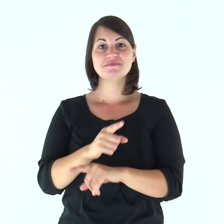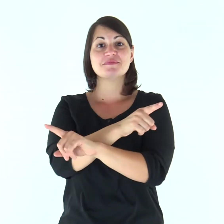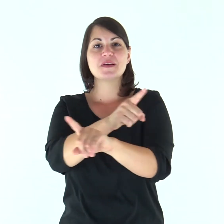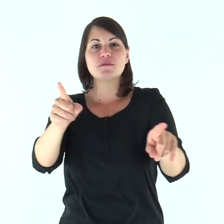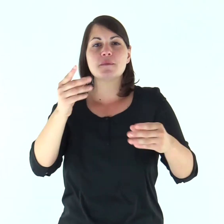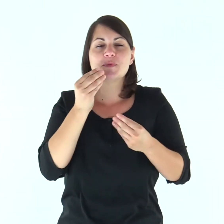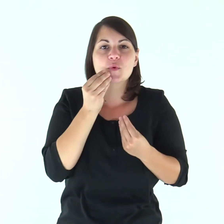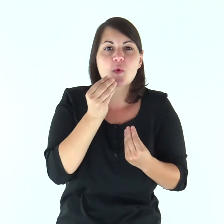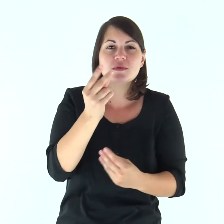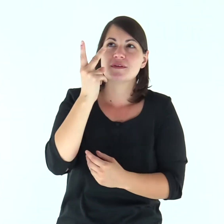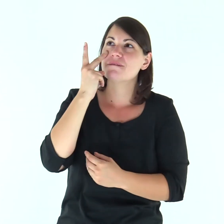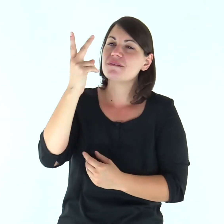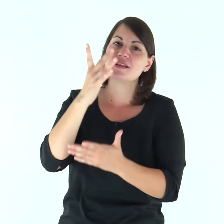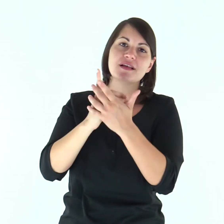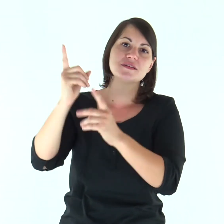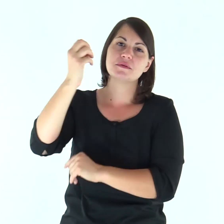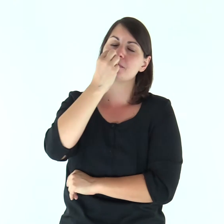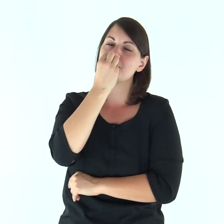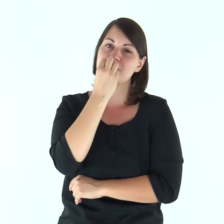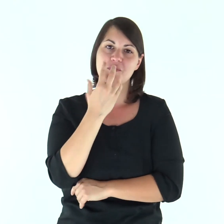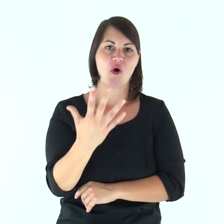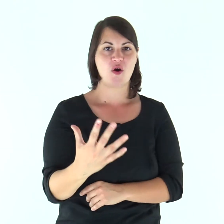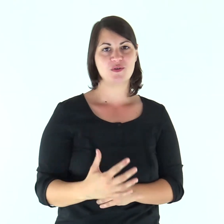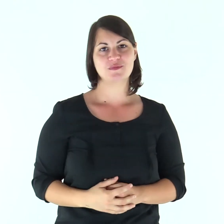Gustate e vedete com'è buono il Signore.